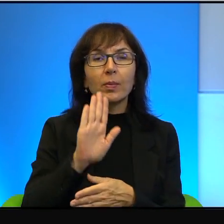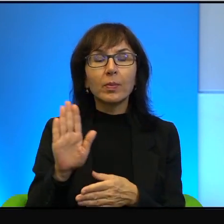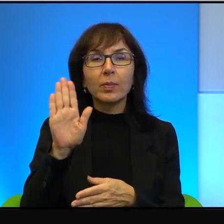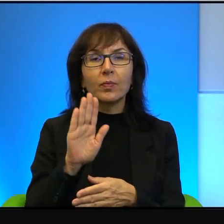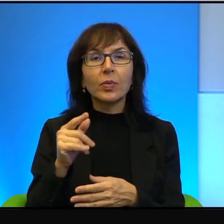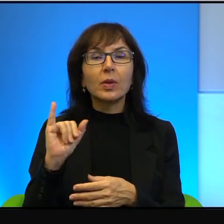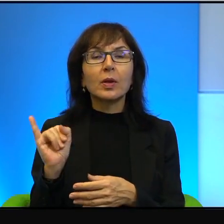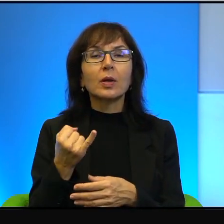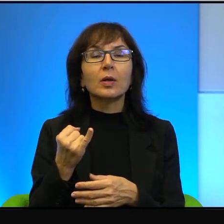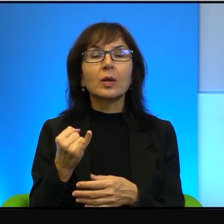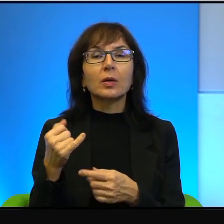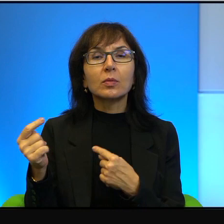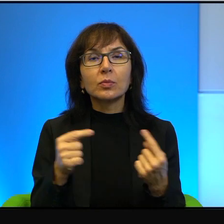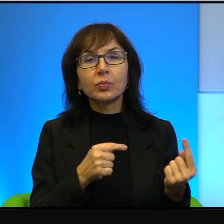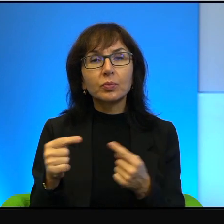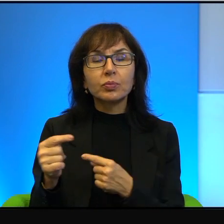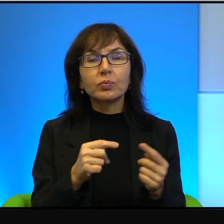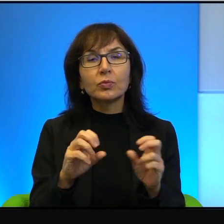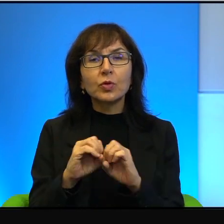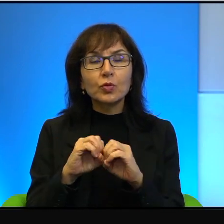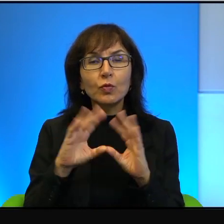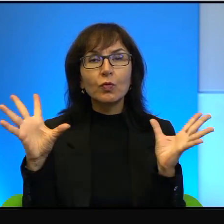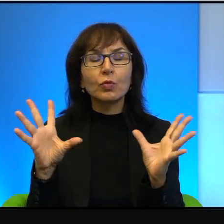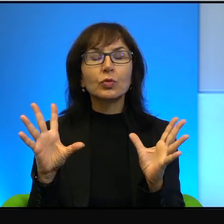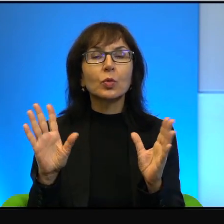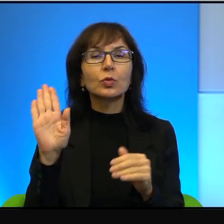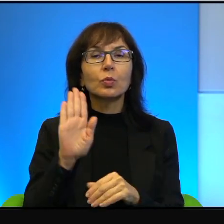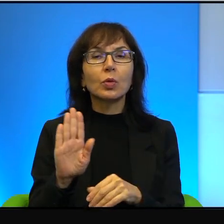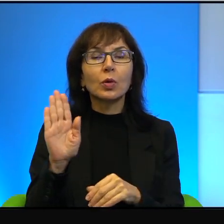jak tu ze Stwórcą dyskutować. Jak w ogóle, w ogóle kwestionować